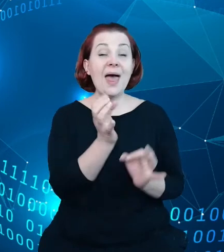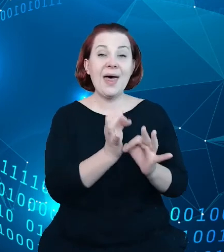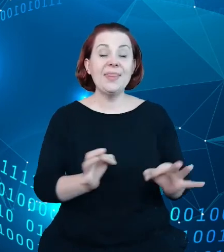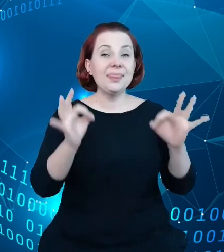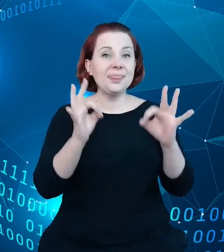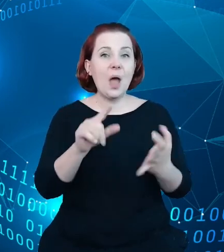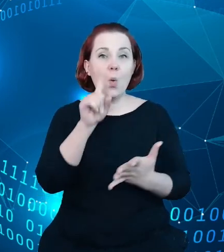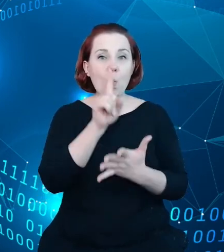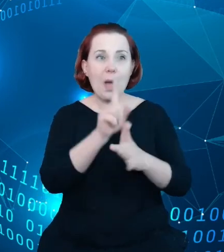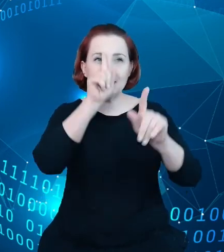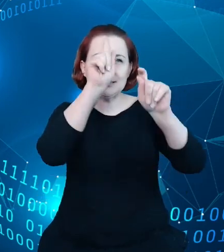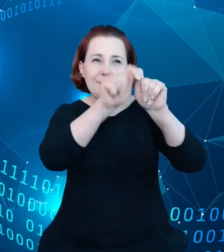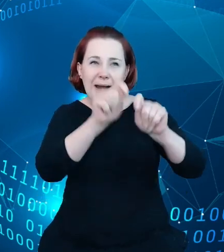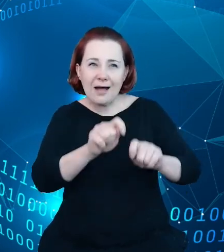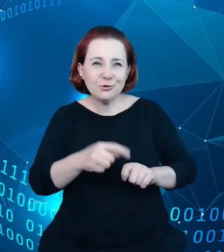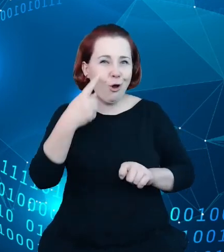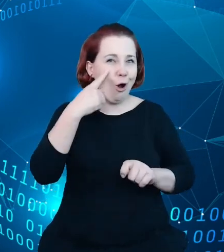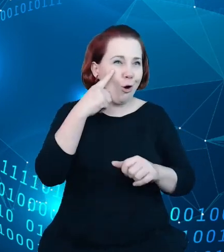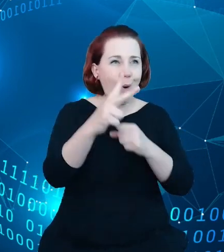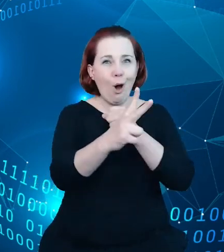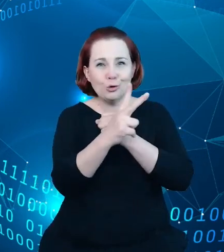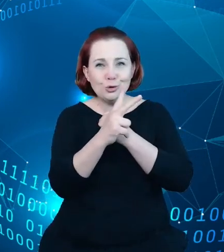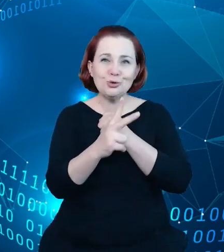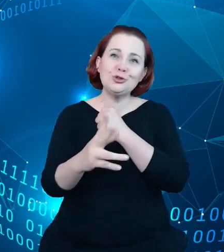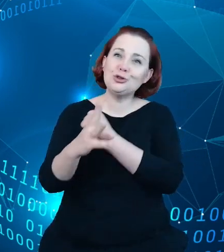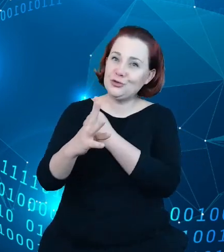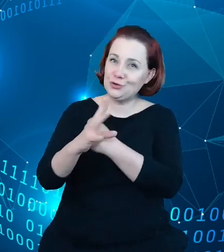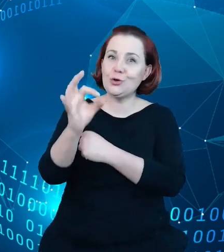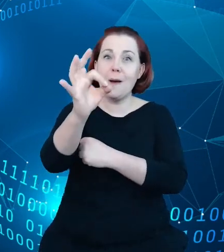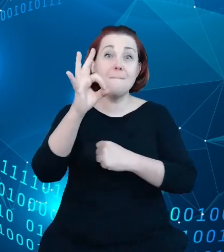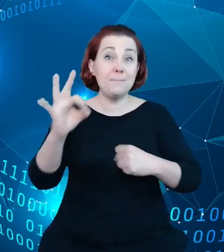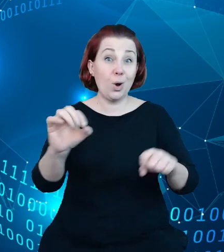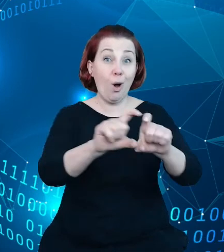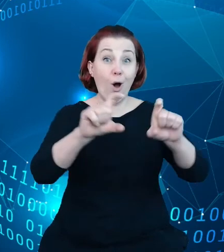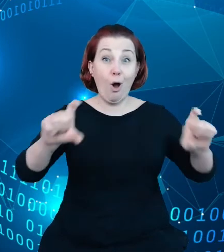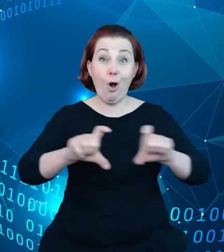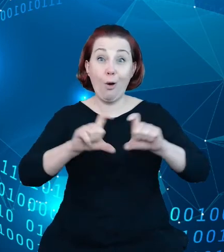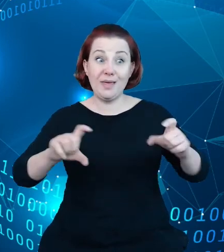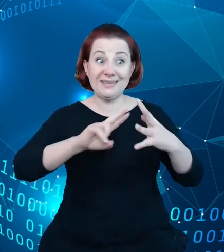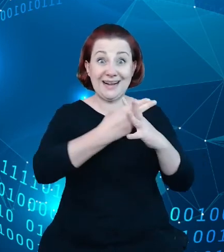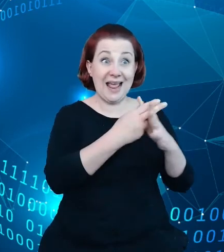myślę, że około 80 czy 90% obiektów w samym rejestrze i pozyskiwać nowe, które